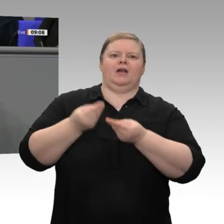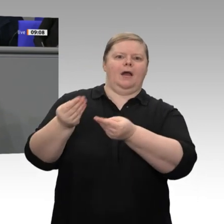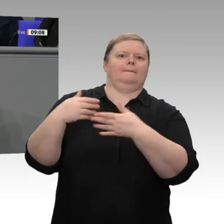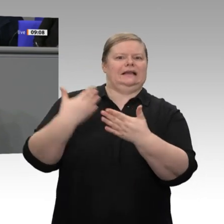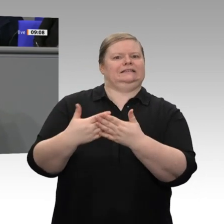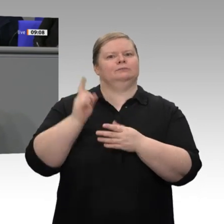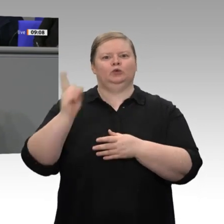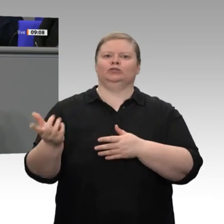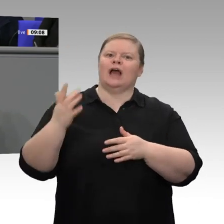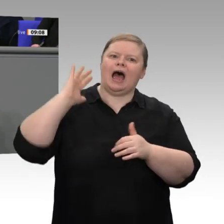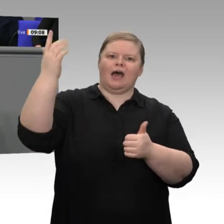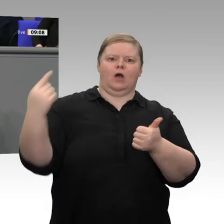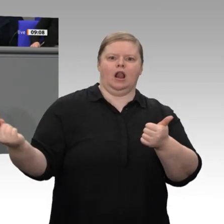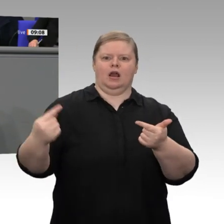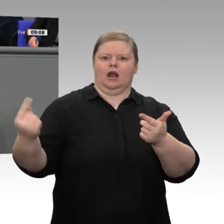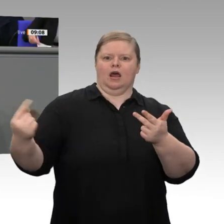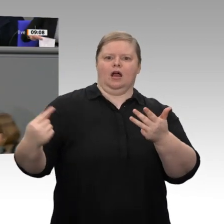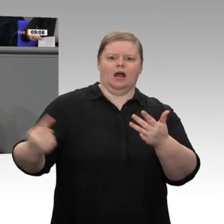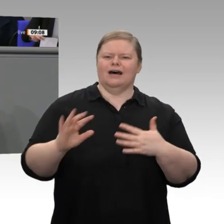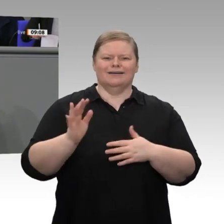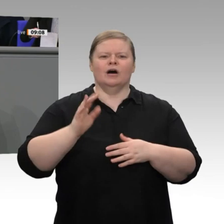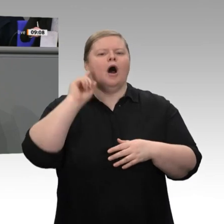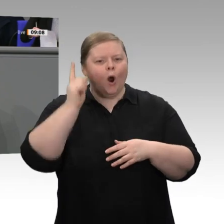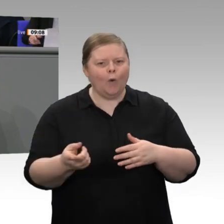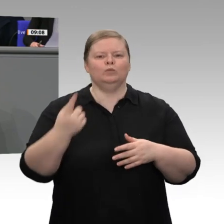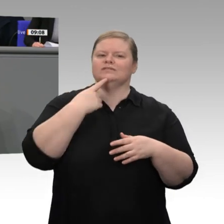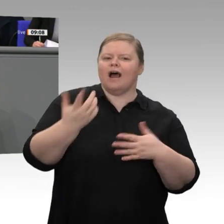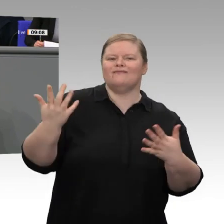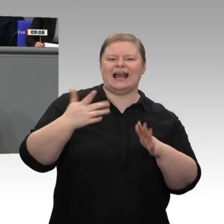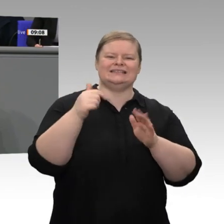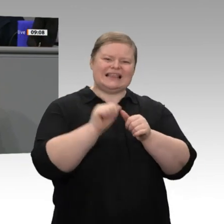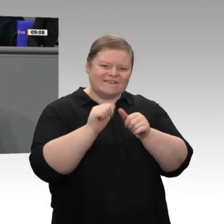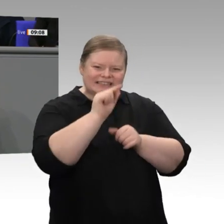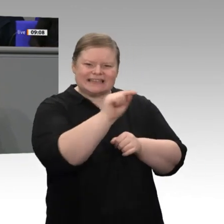denn Wirtschaftswachstum ist auf Dauer nicht selbstverständlich. Die Claims für die